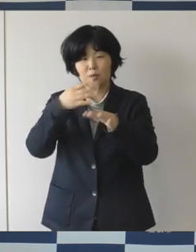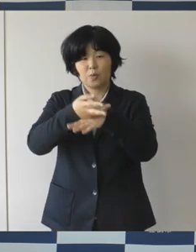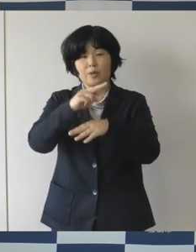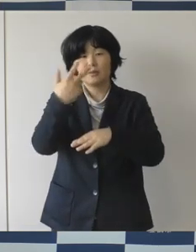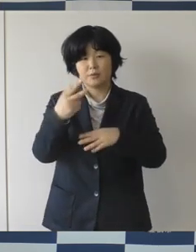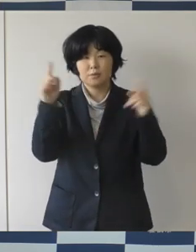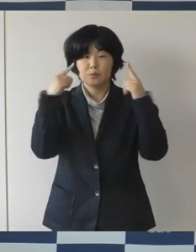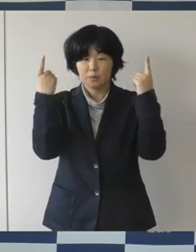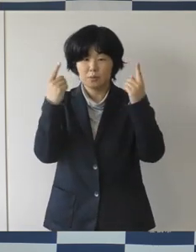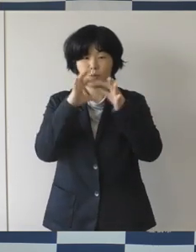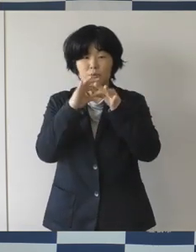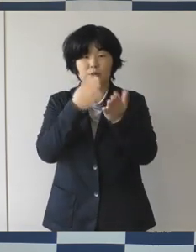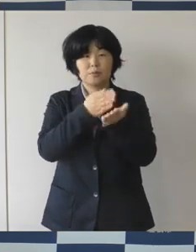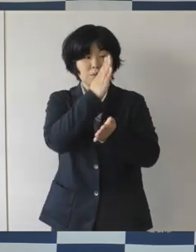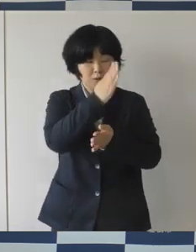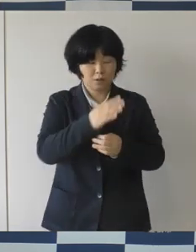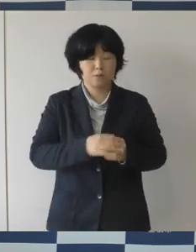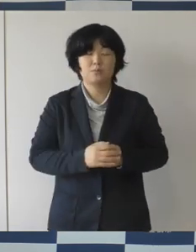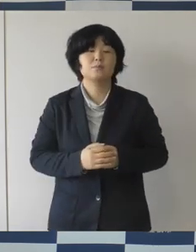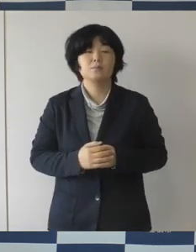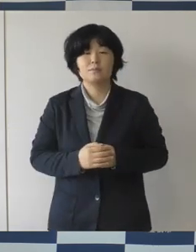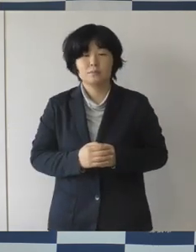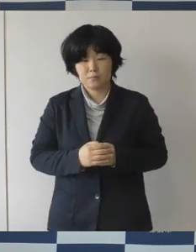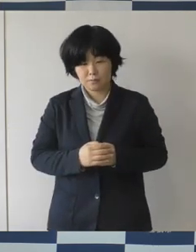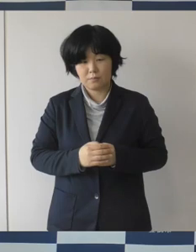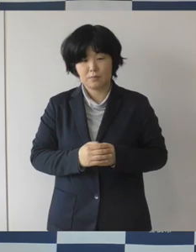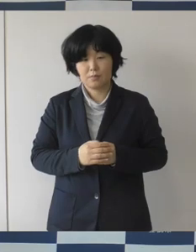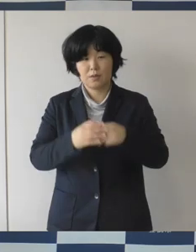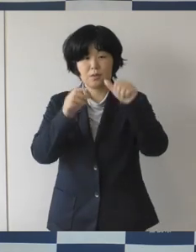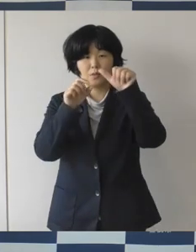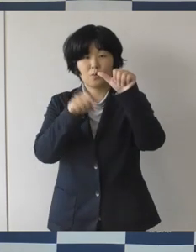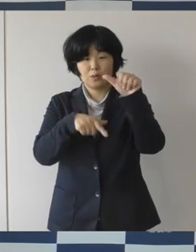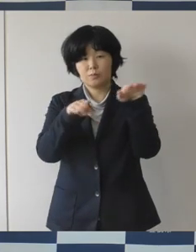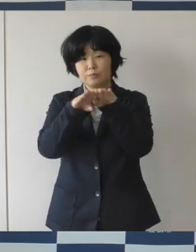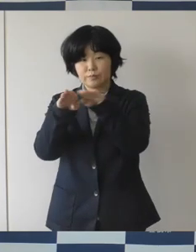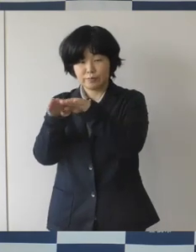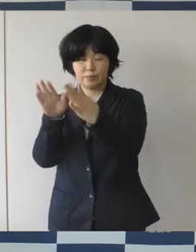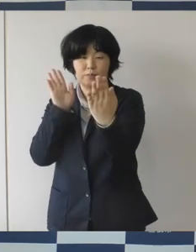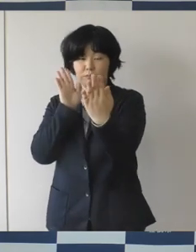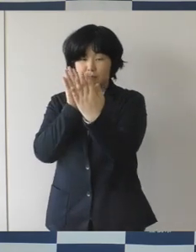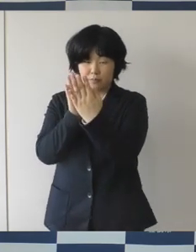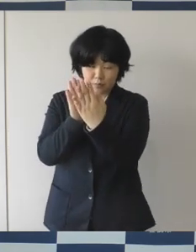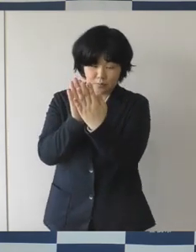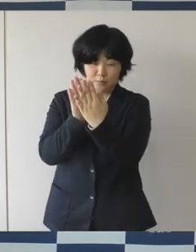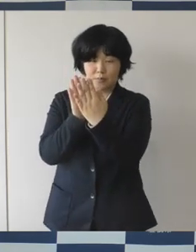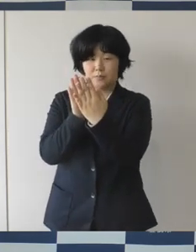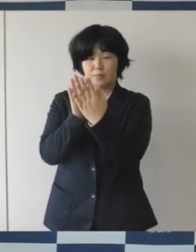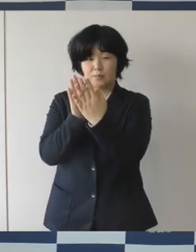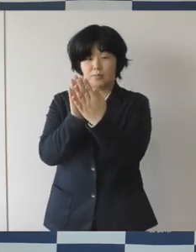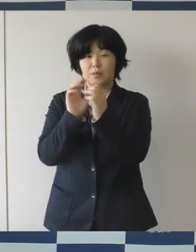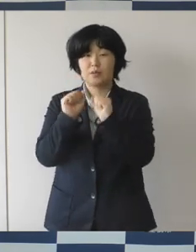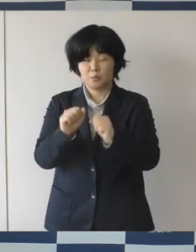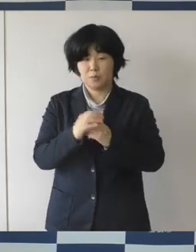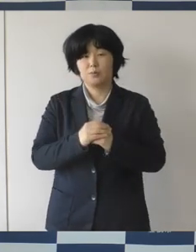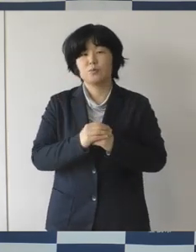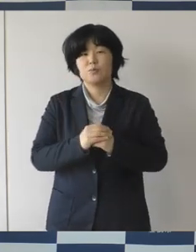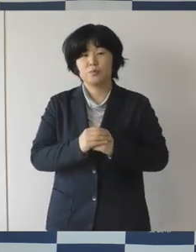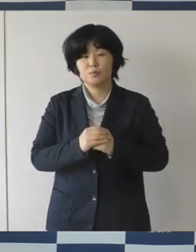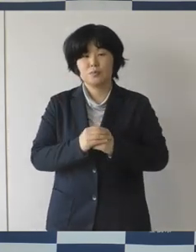ゴールデンウイークまであと1か月もないですね。